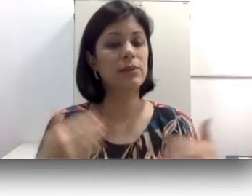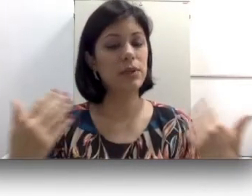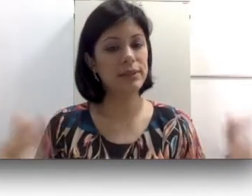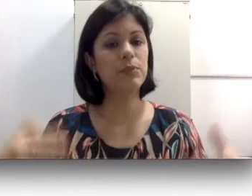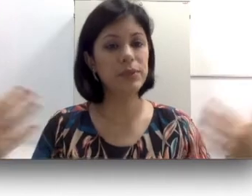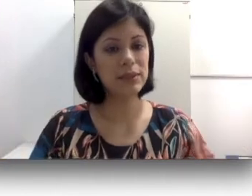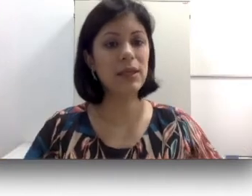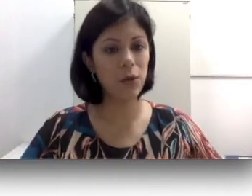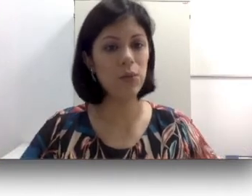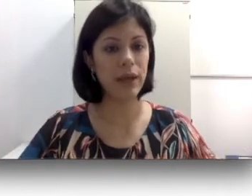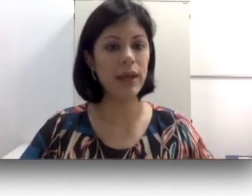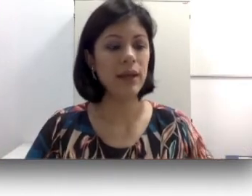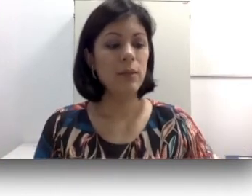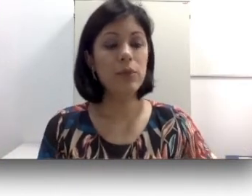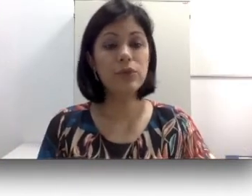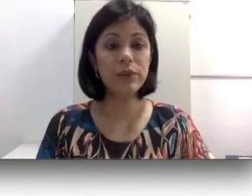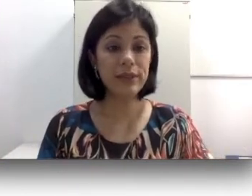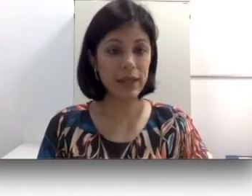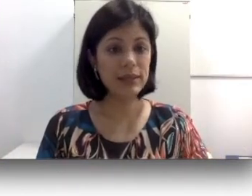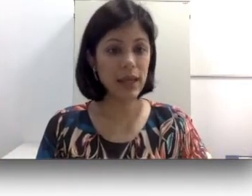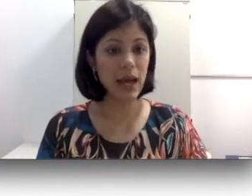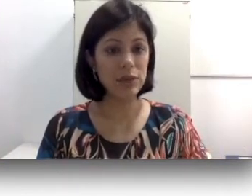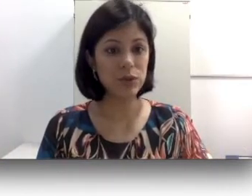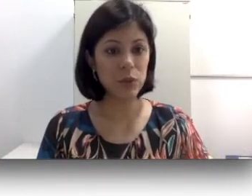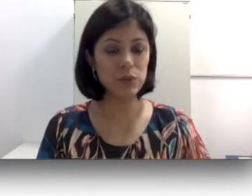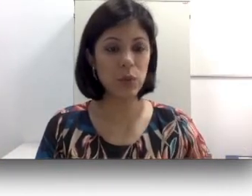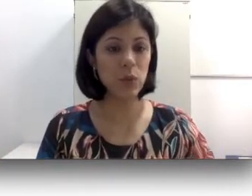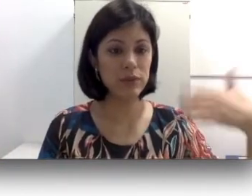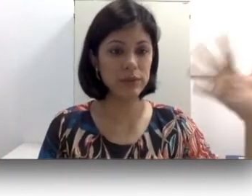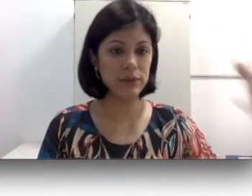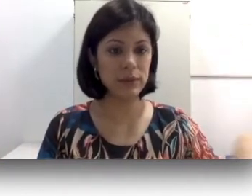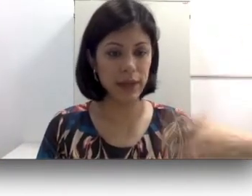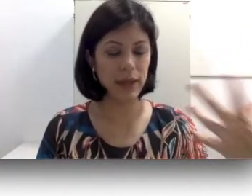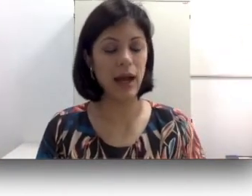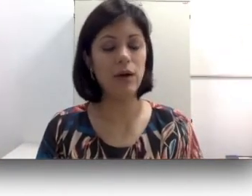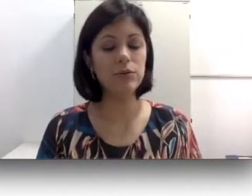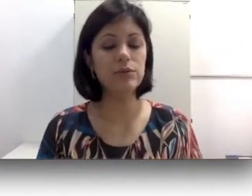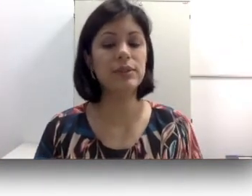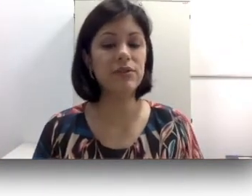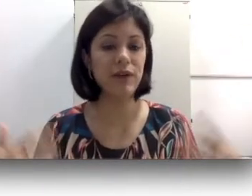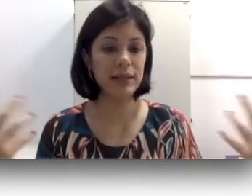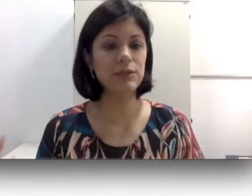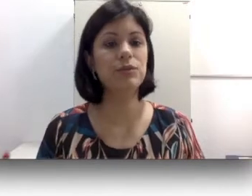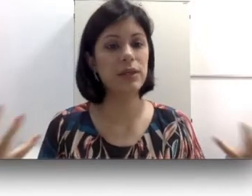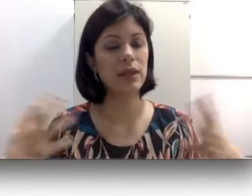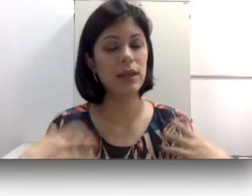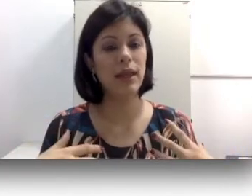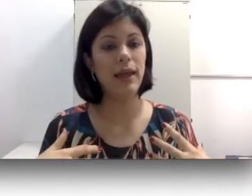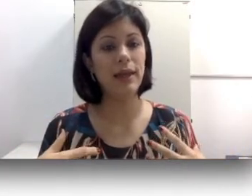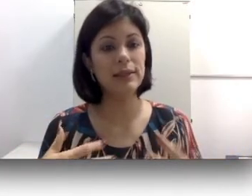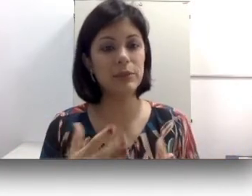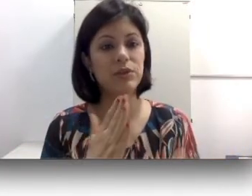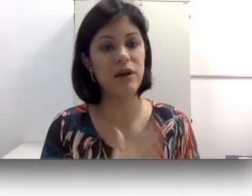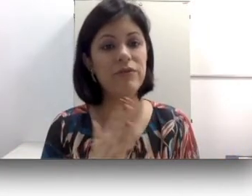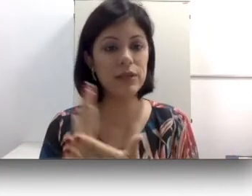essa exposição muito intensa a sons ou ruídos altos que fazem com que essa pessoa vai ficando